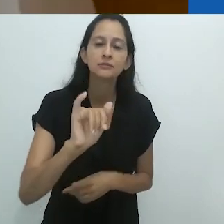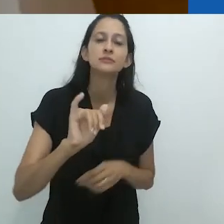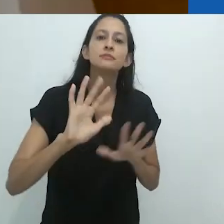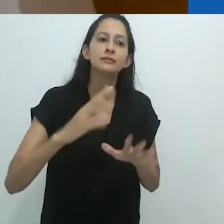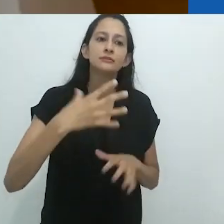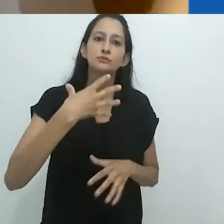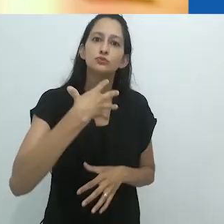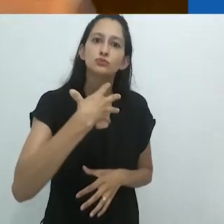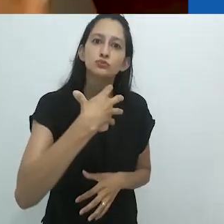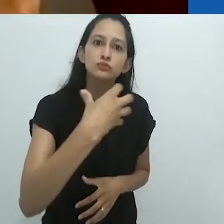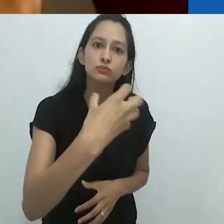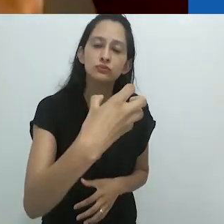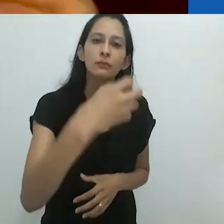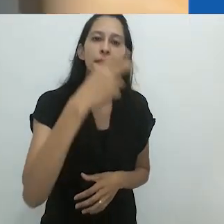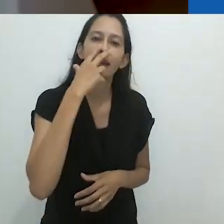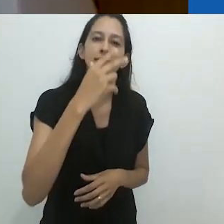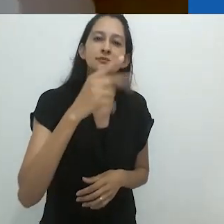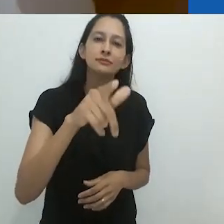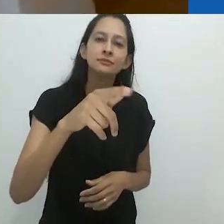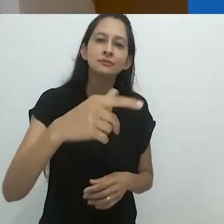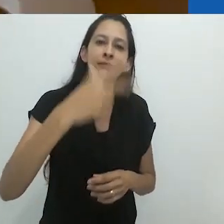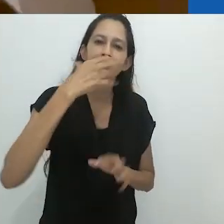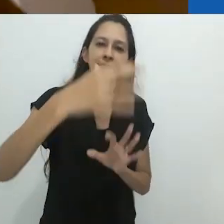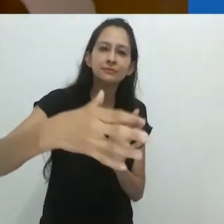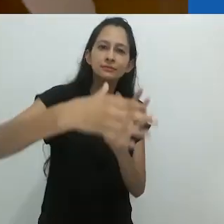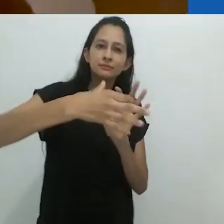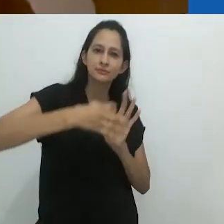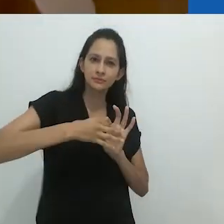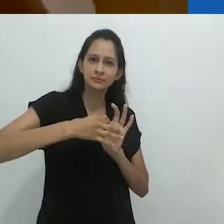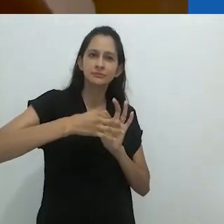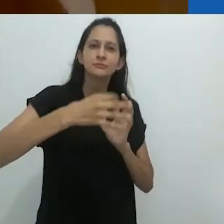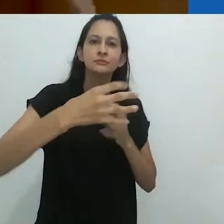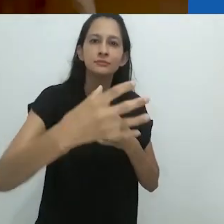mas a imagem também se move para o corpo.